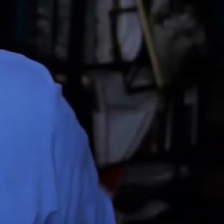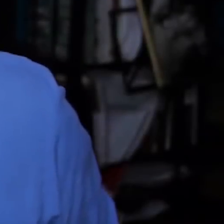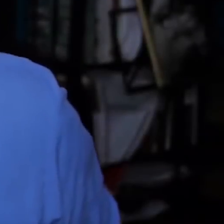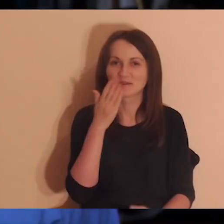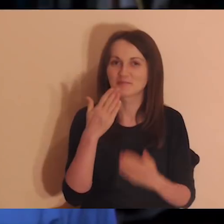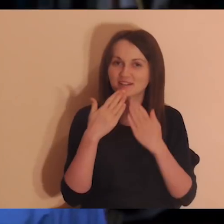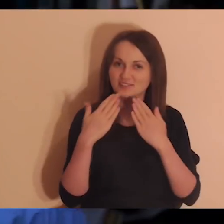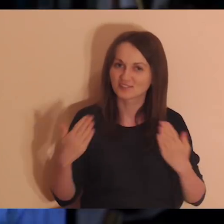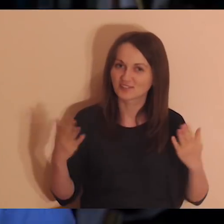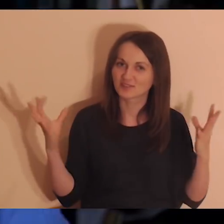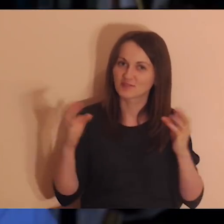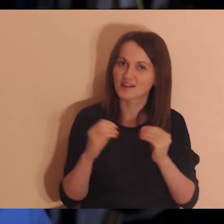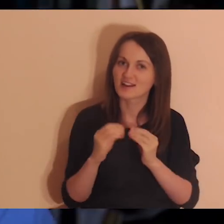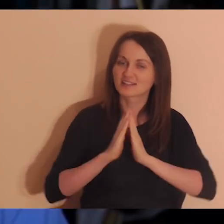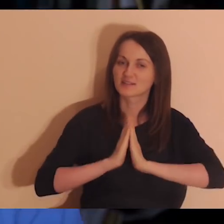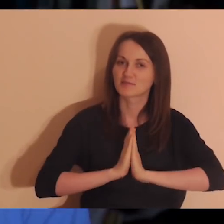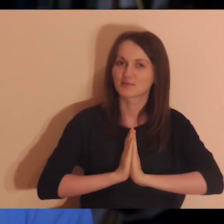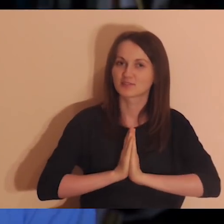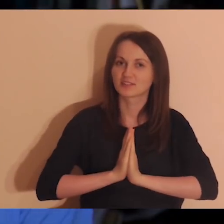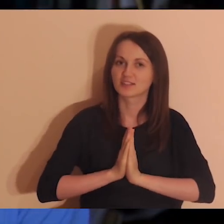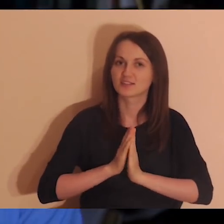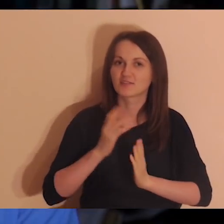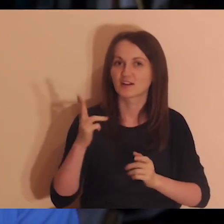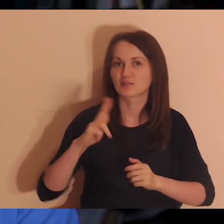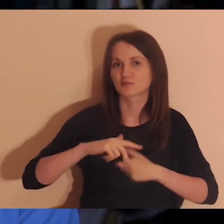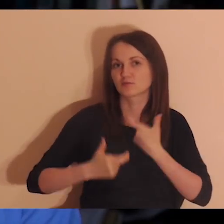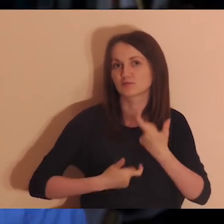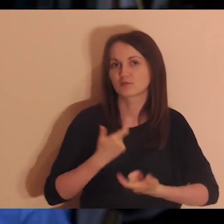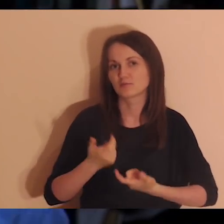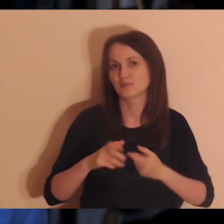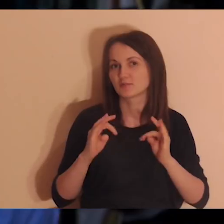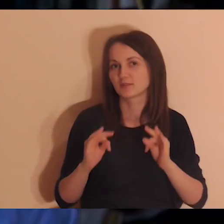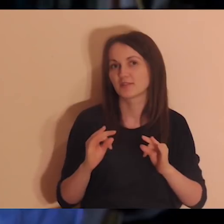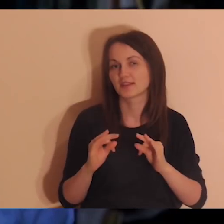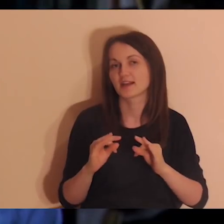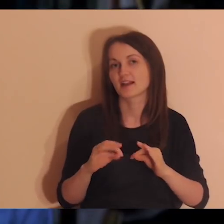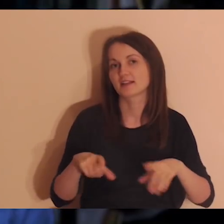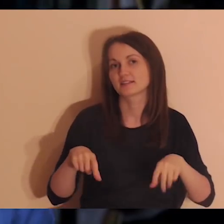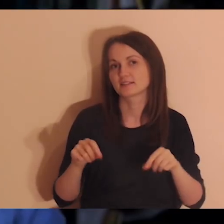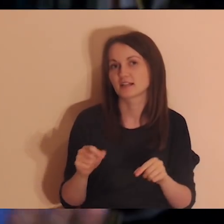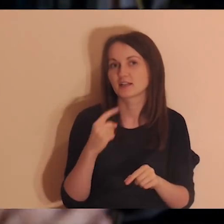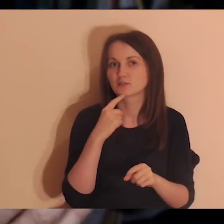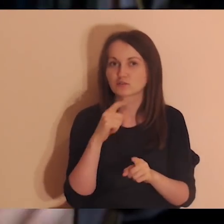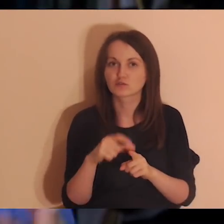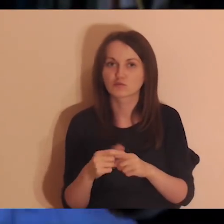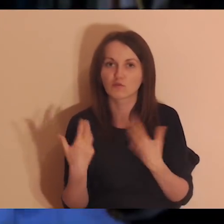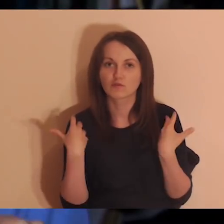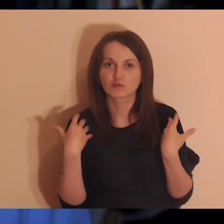Bardzo dziękuję za wspólną medytację, którą zrobiliśmy. Teraz trzeba znaleźć słowo życia,